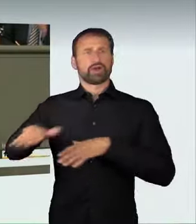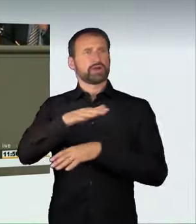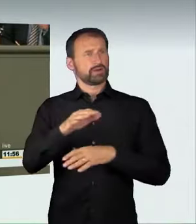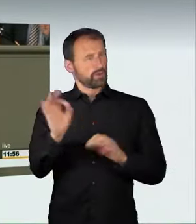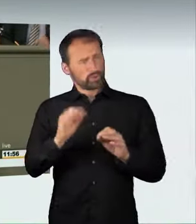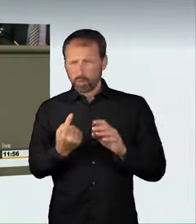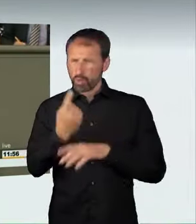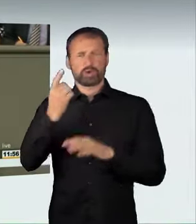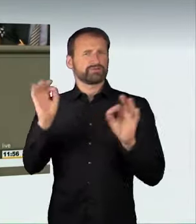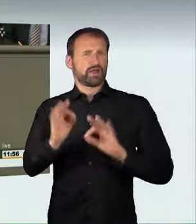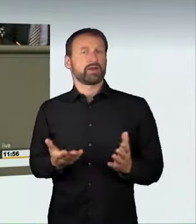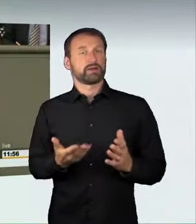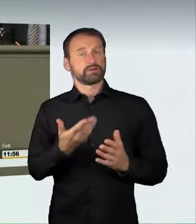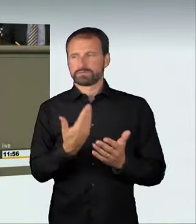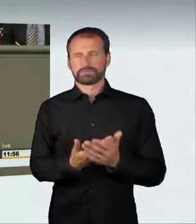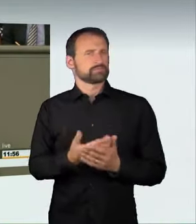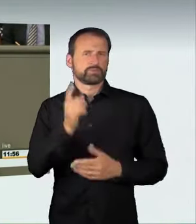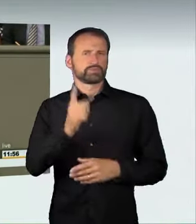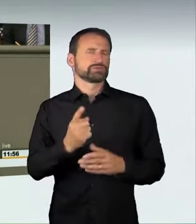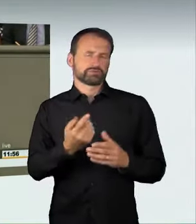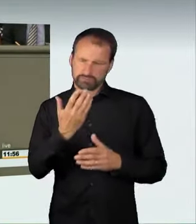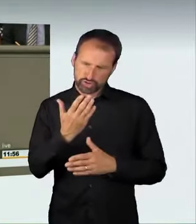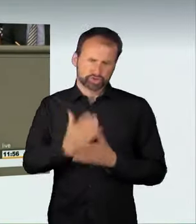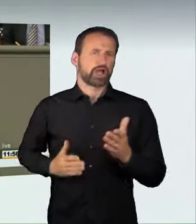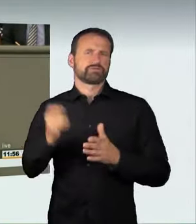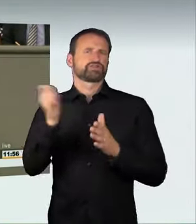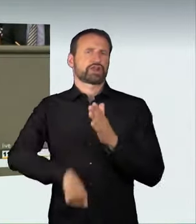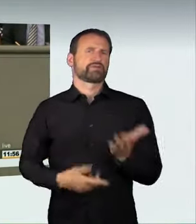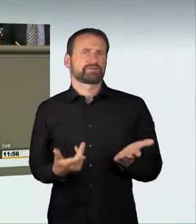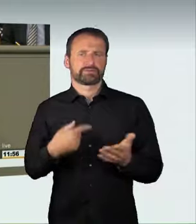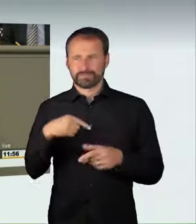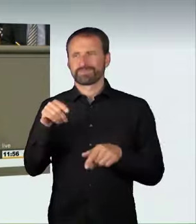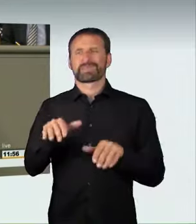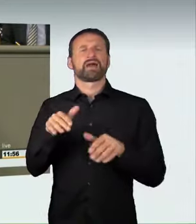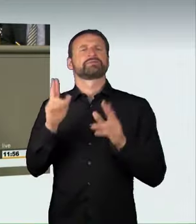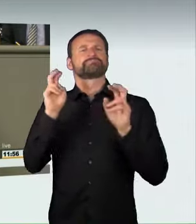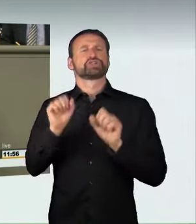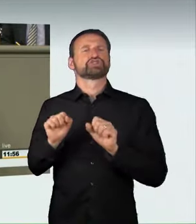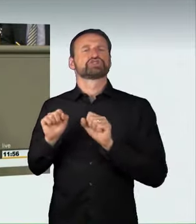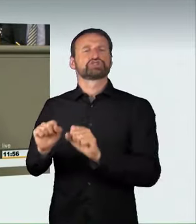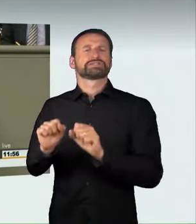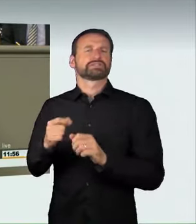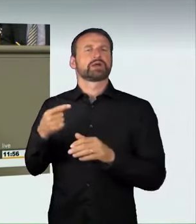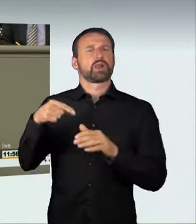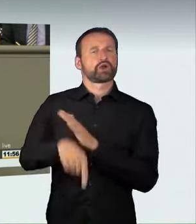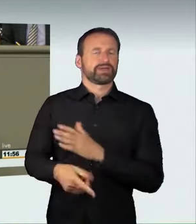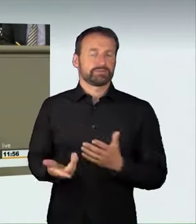für unsere Mitbürger ausgeht. Wir haben hier also eine Schutzlücke, wir müssen handeln. Wenn jemand etwa mit 50 km/h durch die Fußgängerzone